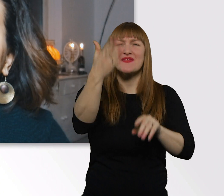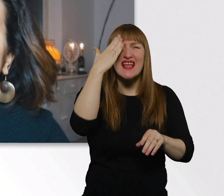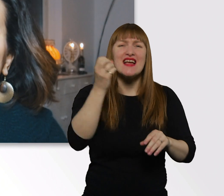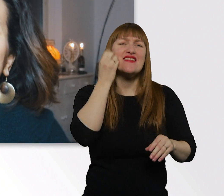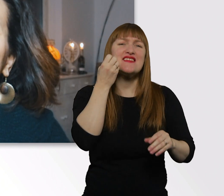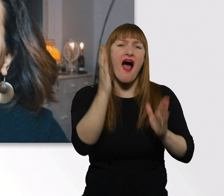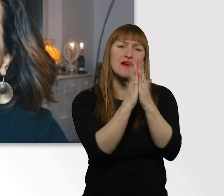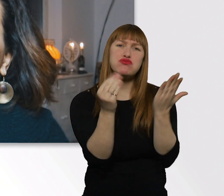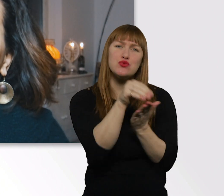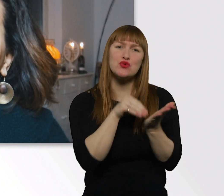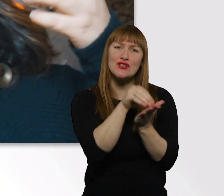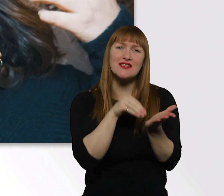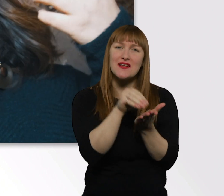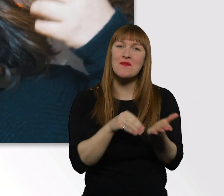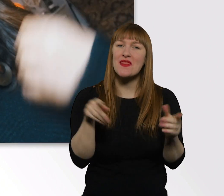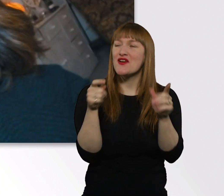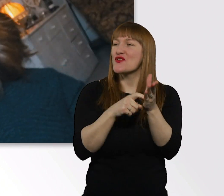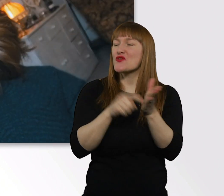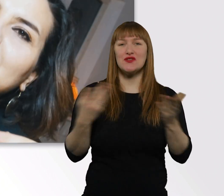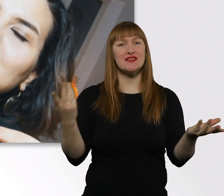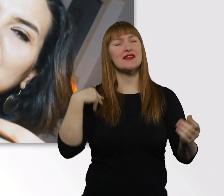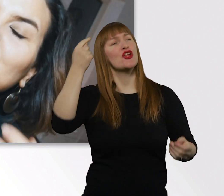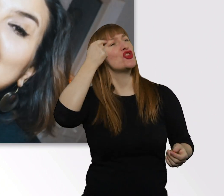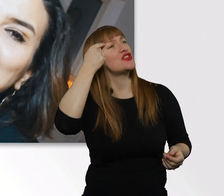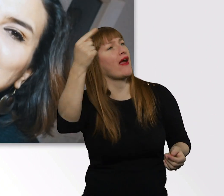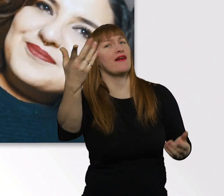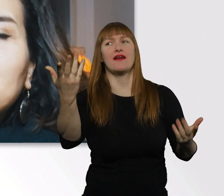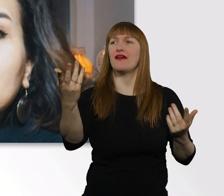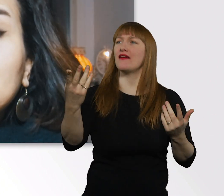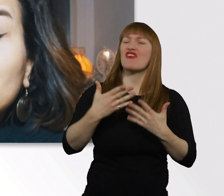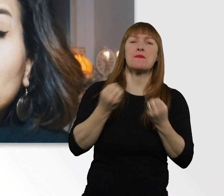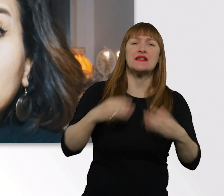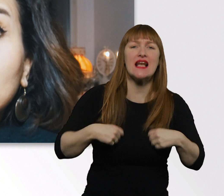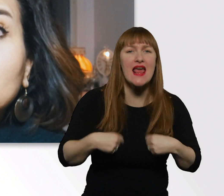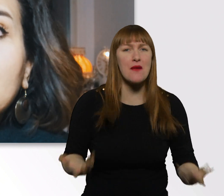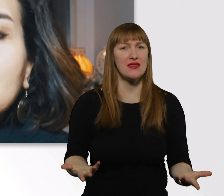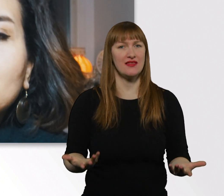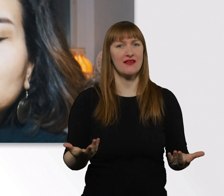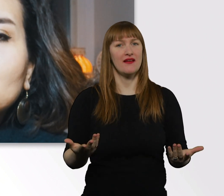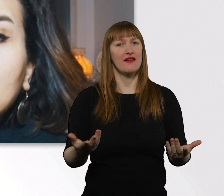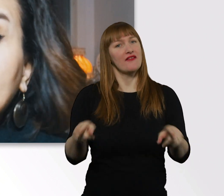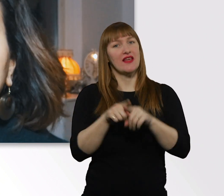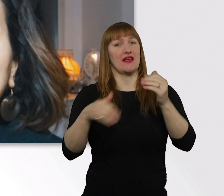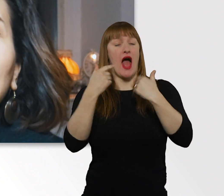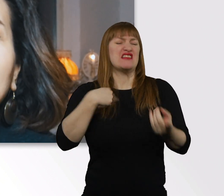Das sind Ausschnitte aus meinen Gedanken, aus meinem Leben. Ich bin viel zu faul, um Tagebuch zu schreiben.